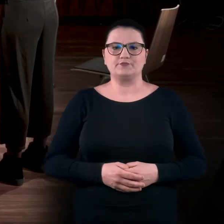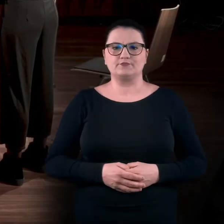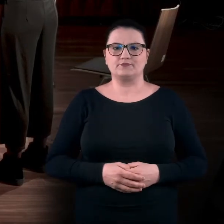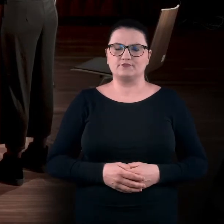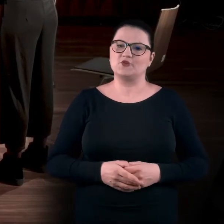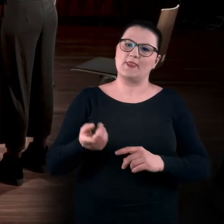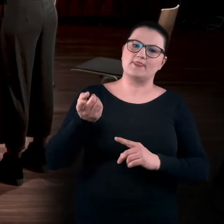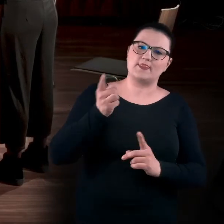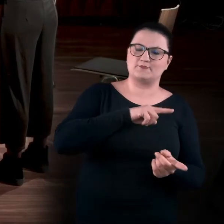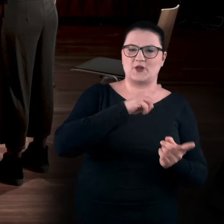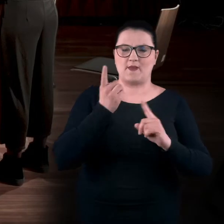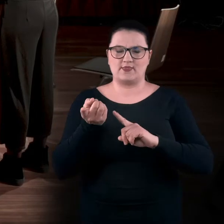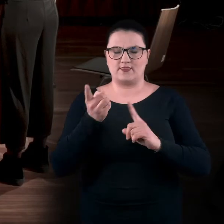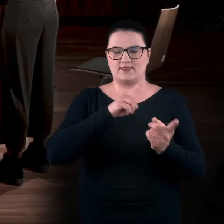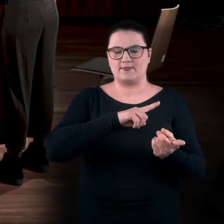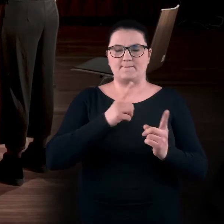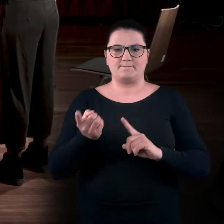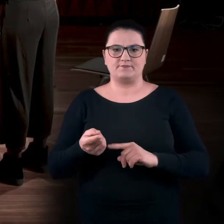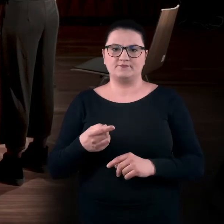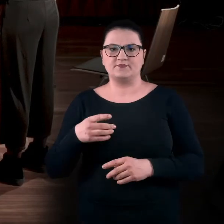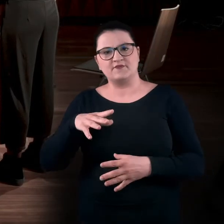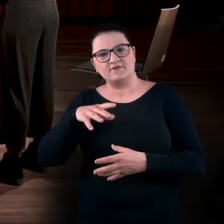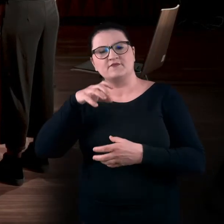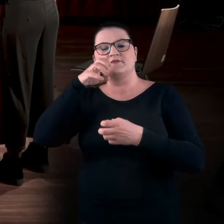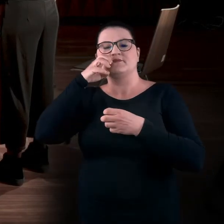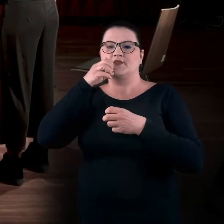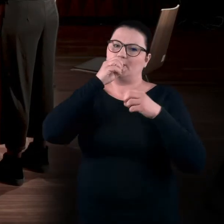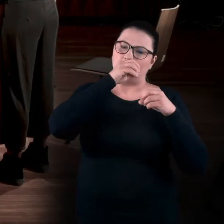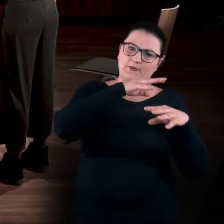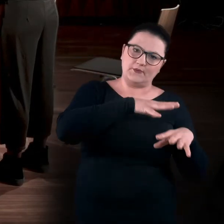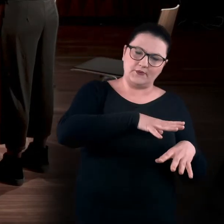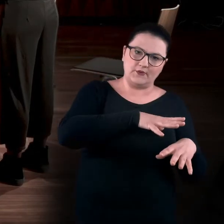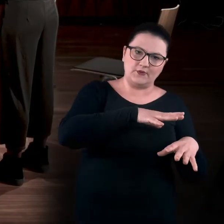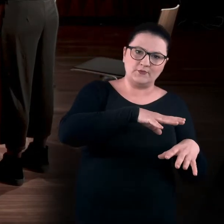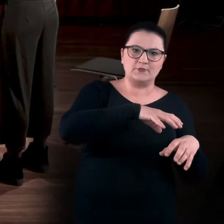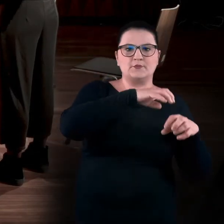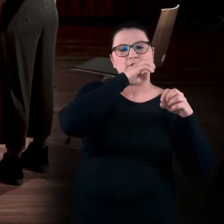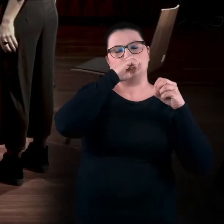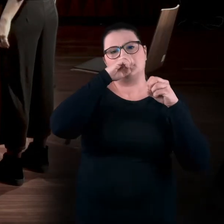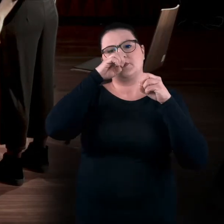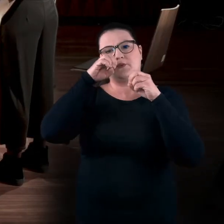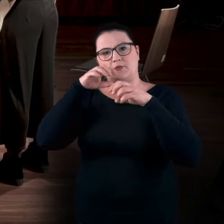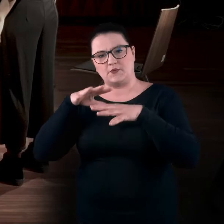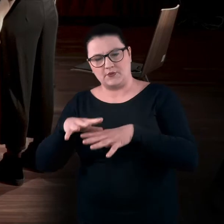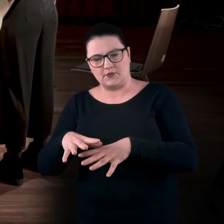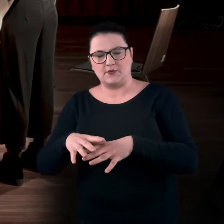Czyli wykonujemy naprzemiennie wdech i wydech. Jedną dziurką wdychamy, zmieniamy zasłonięcie.